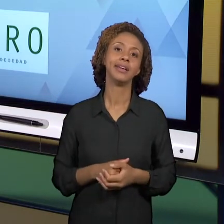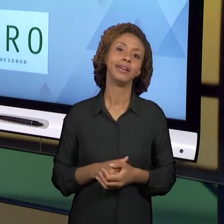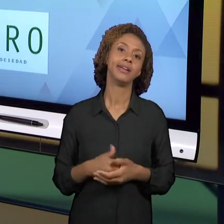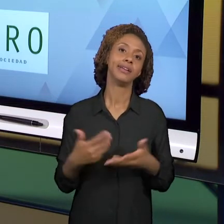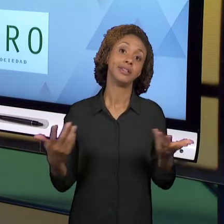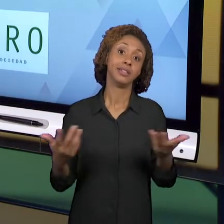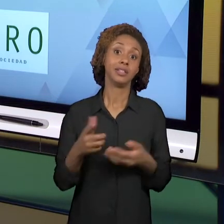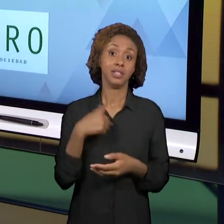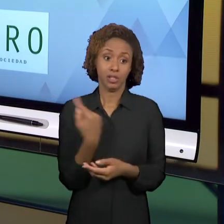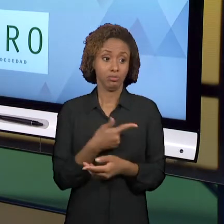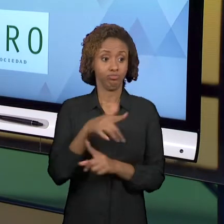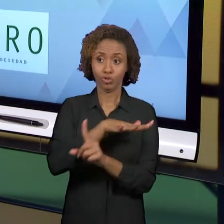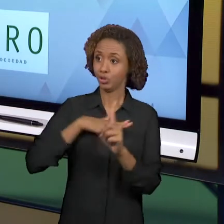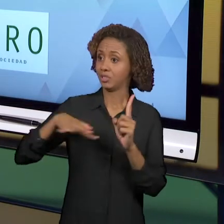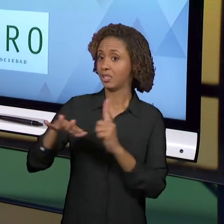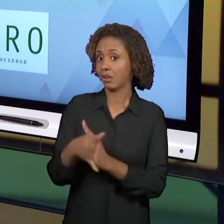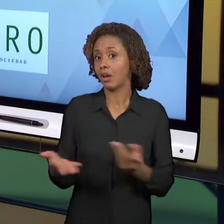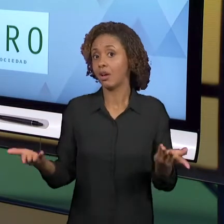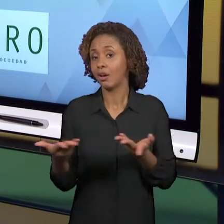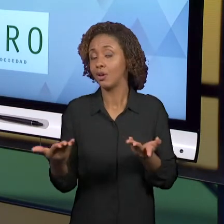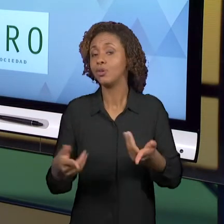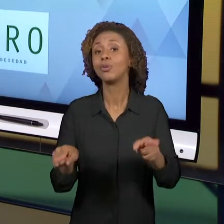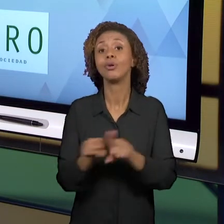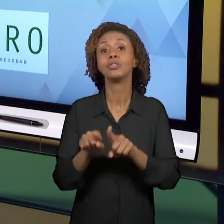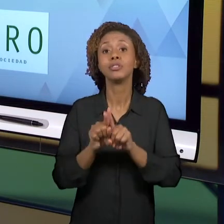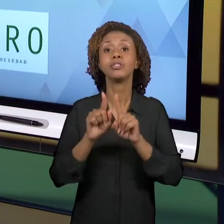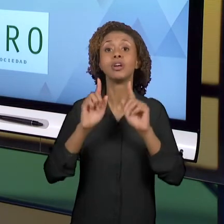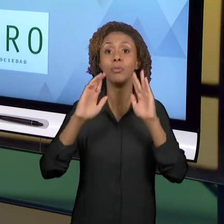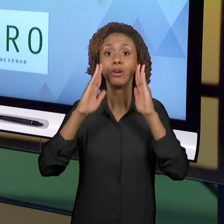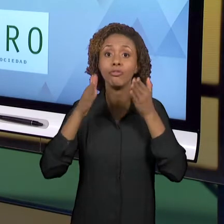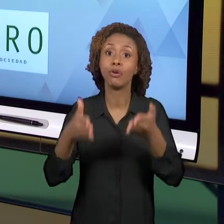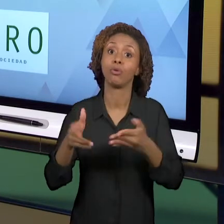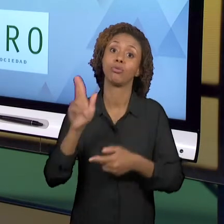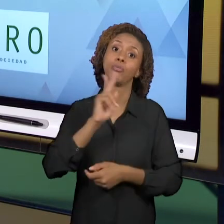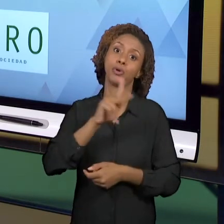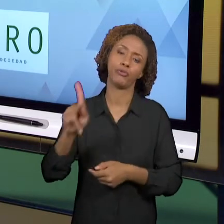VOLTADO PARA OS PROFESSORES MESMO. ENTÃO EU